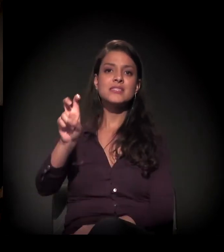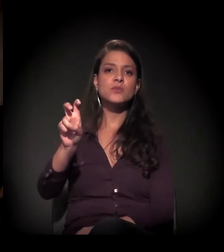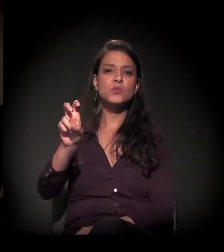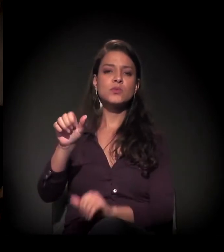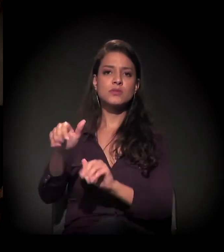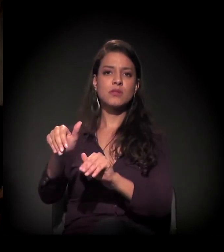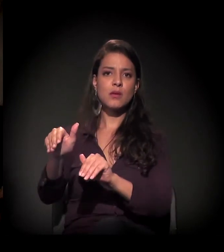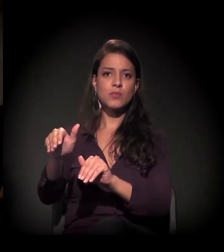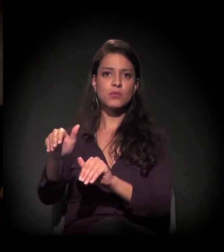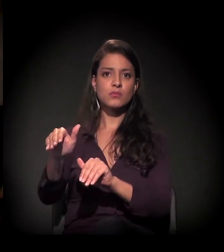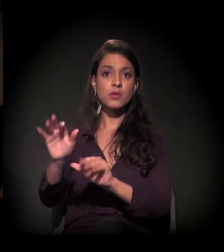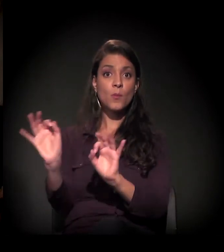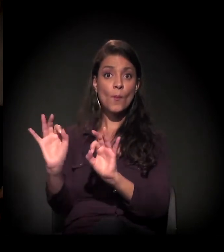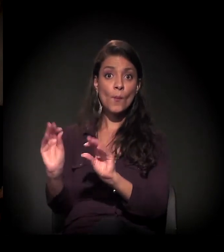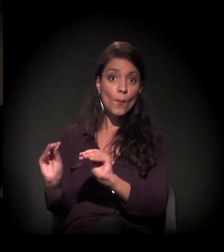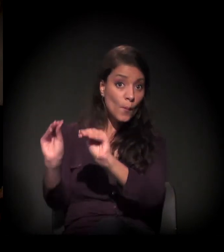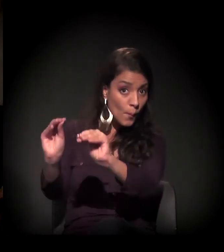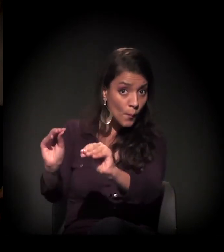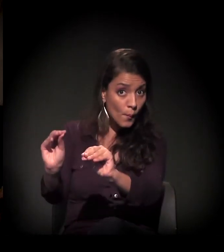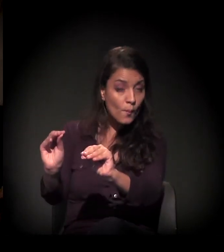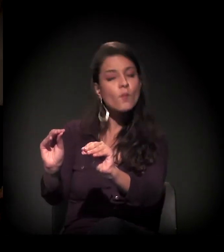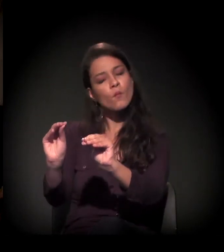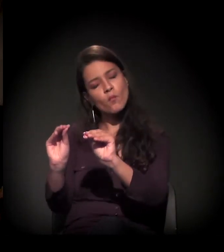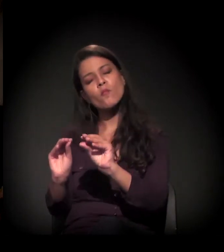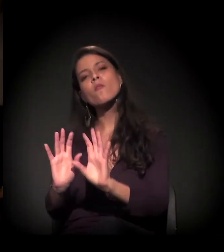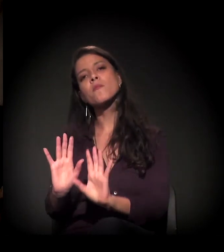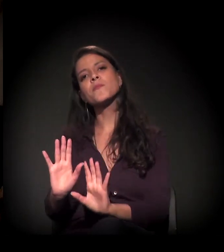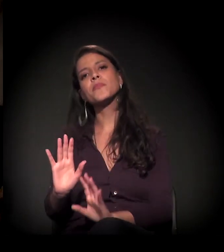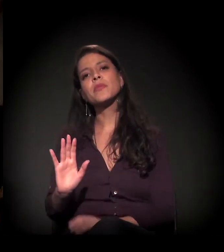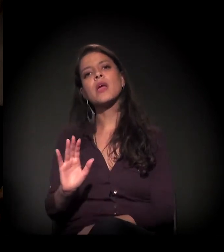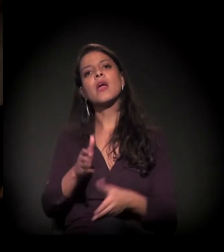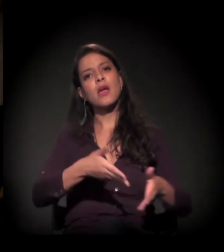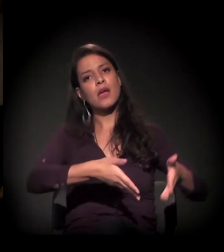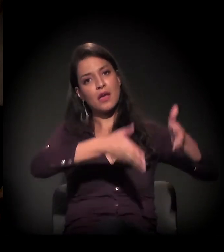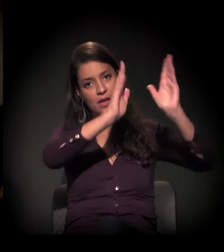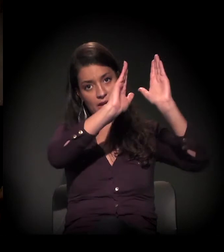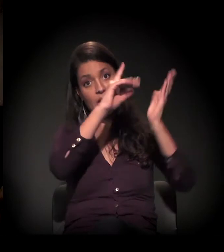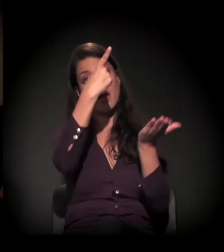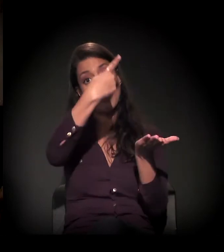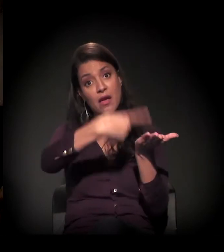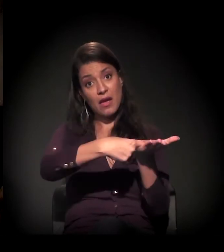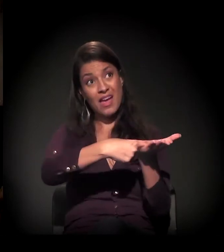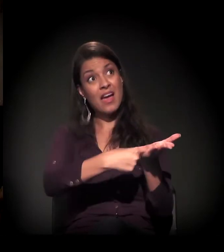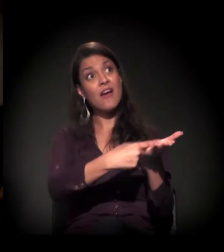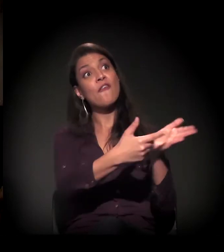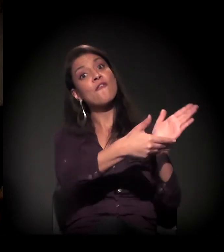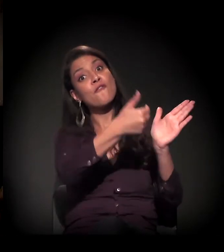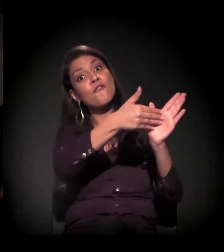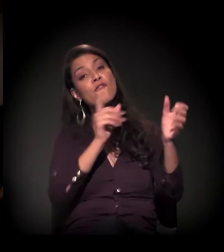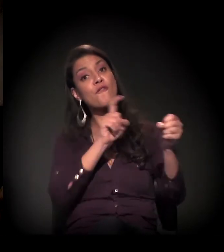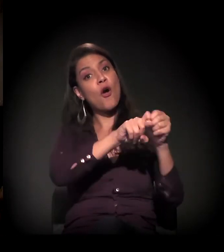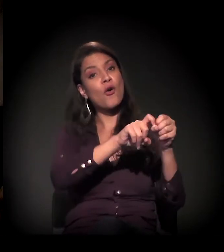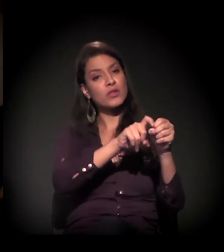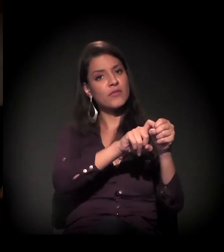E, se não houver nenhuma alteração de percurso nesse processo, a reintegração vai ser agendada no dia 5 de setembro.